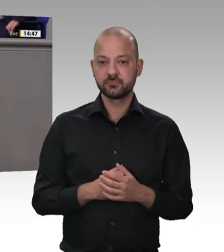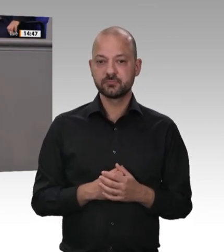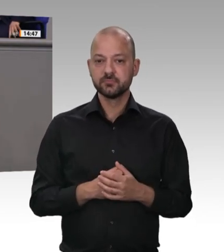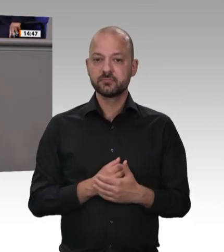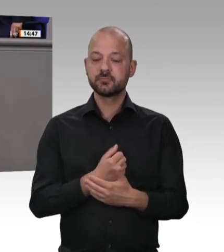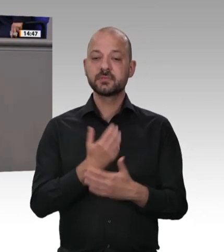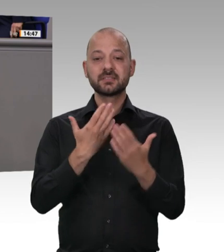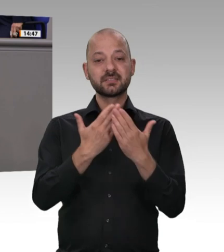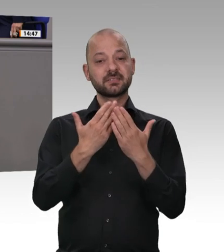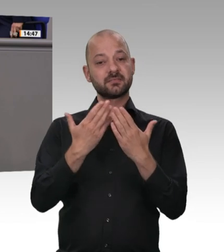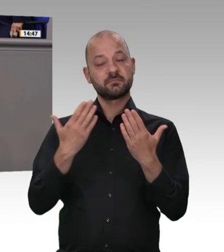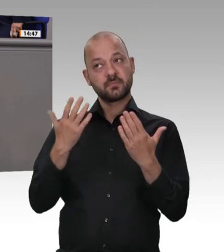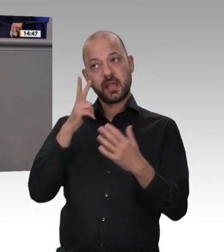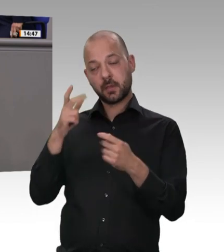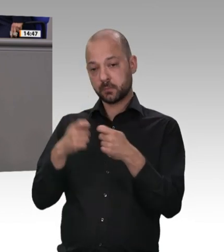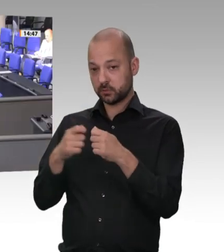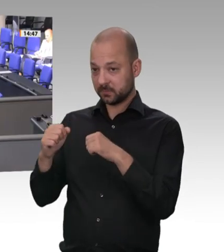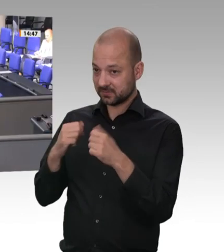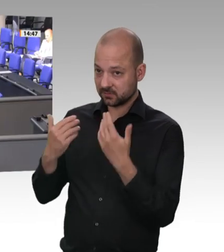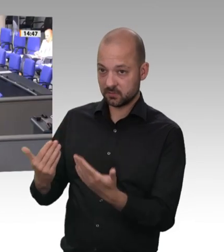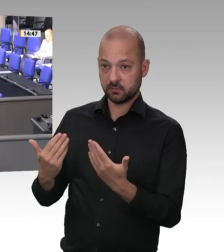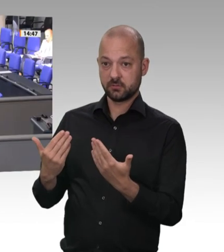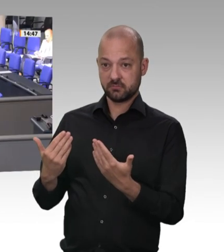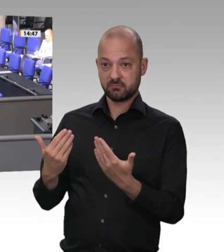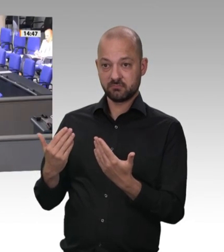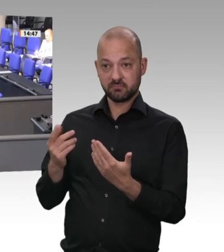FDP-Sozialministeriums in Schleswig-Holstein hat die Arbeitsund Sozialministerkonferenz